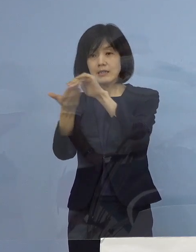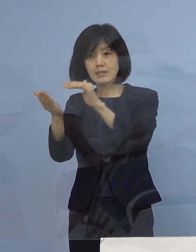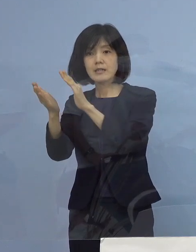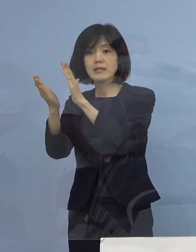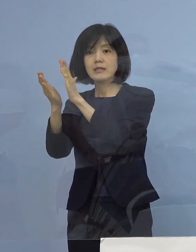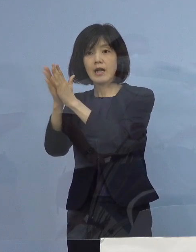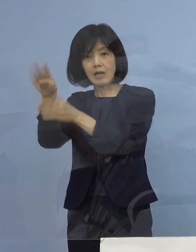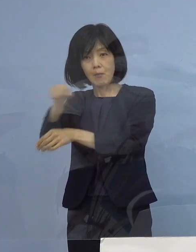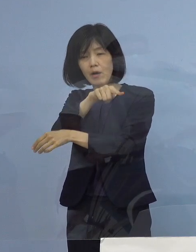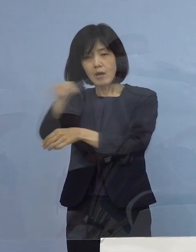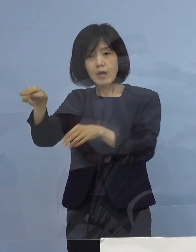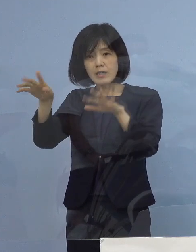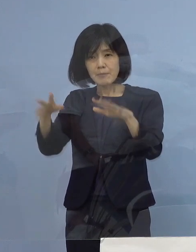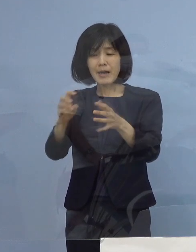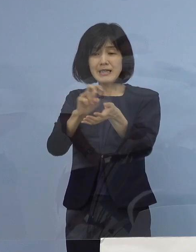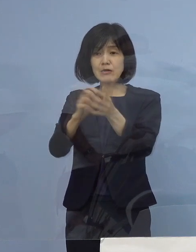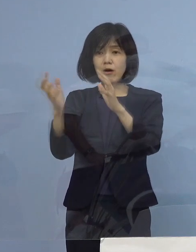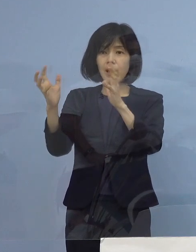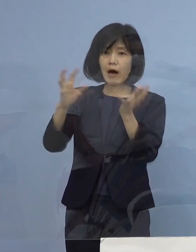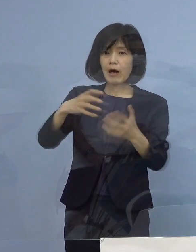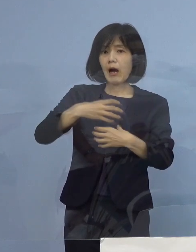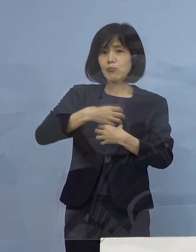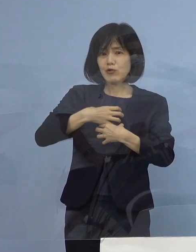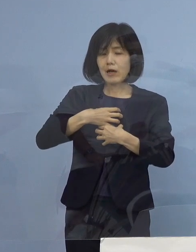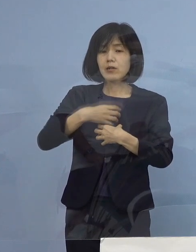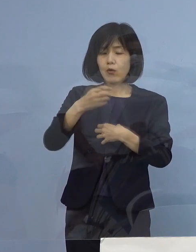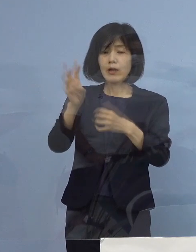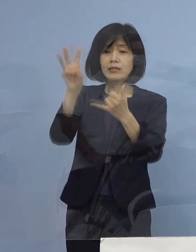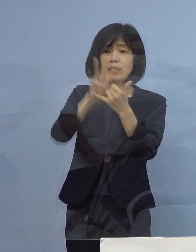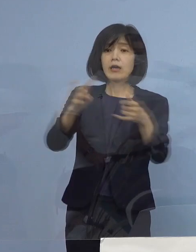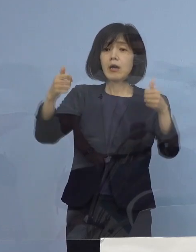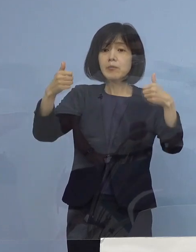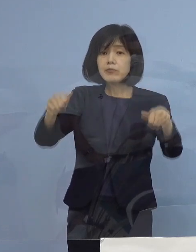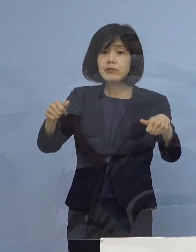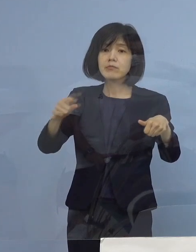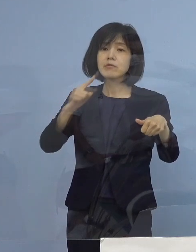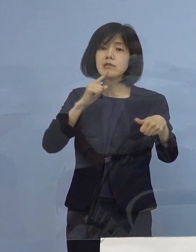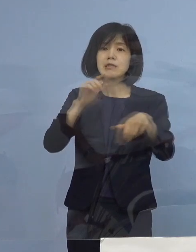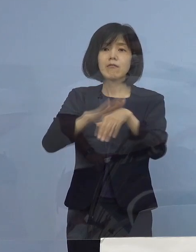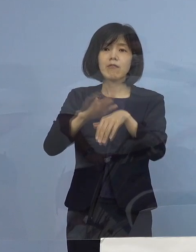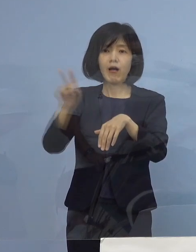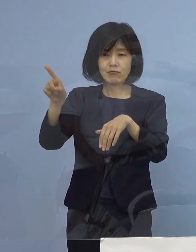このように言われ、災害医療だ こうしたのが今の形と